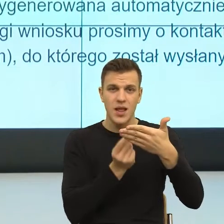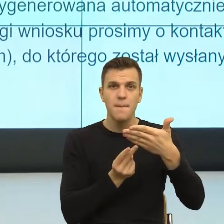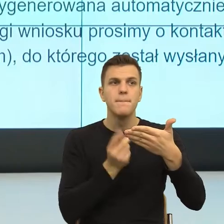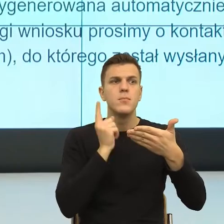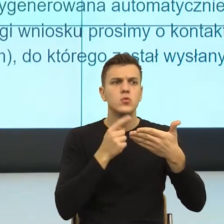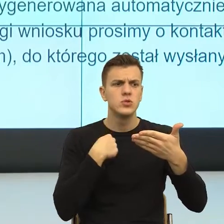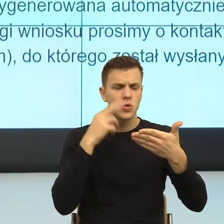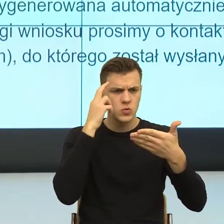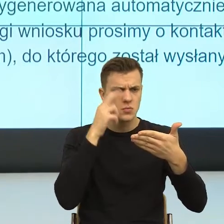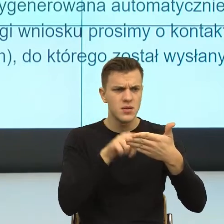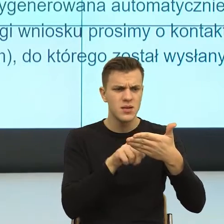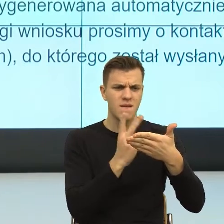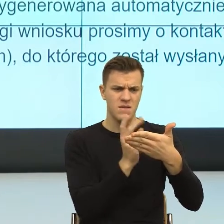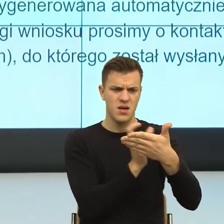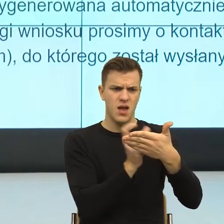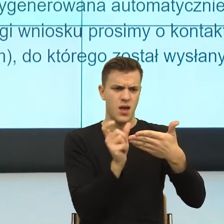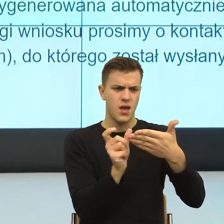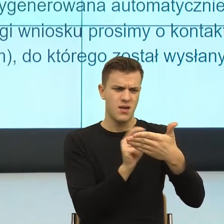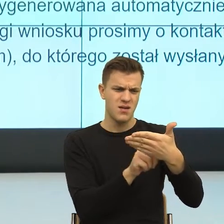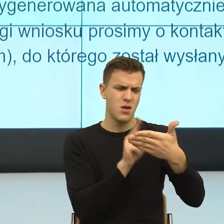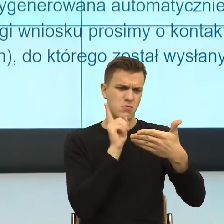i odrzucić tą, która mnie nie dotyczy i to jest jedna rzecz.